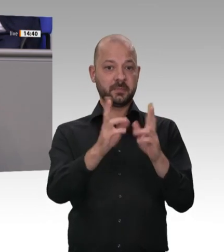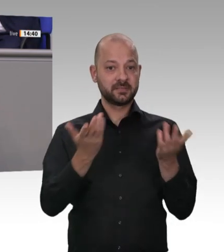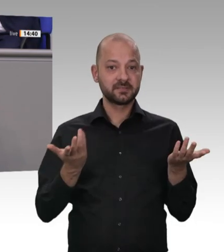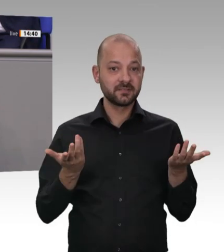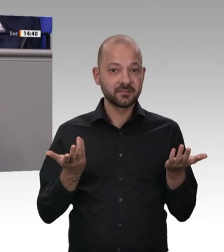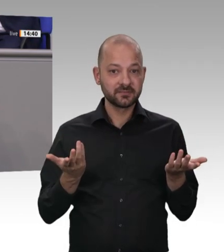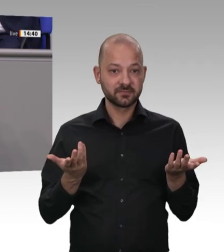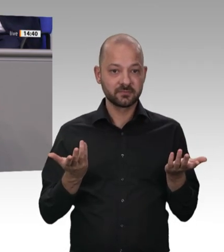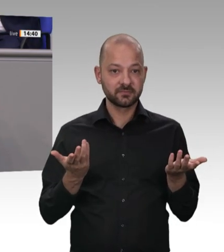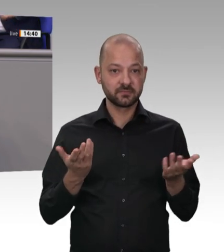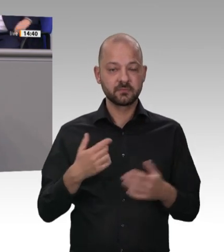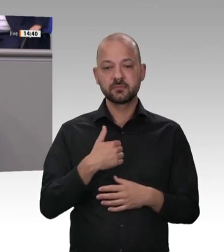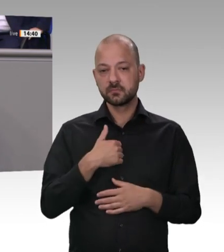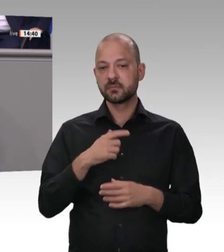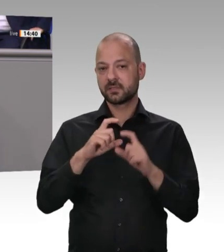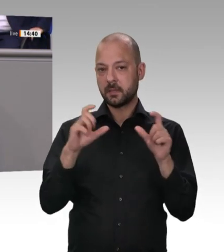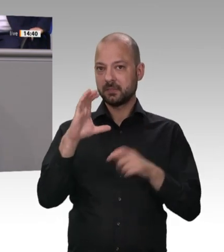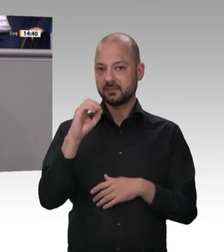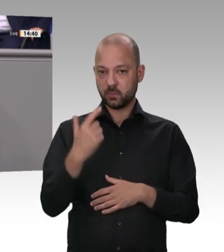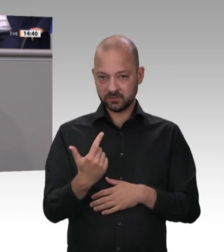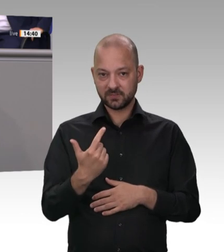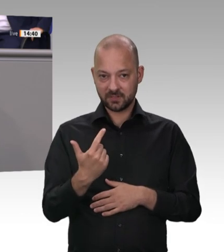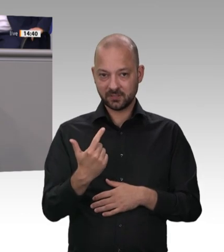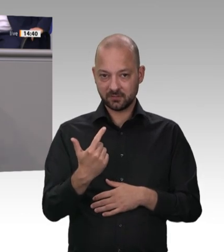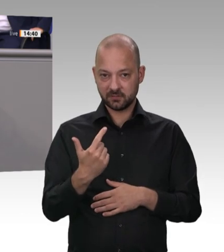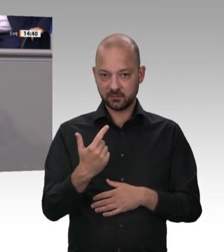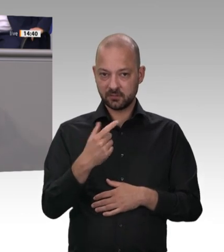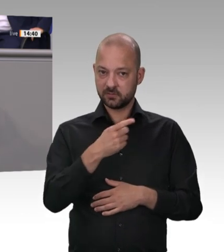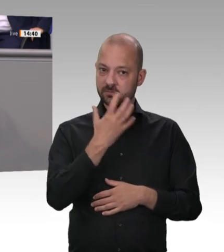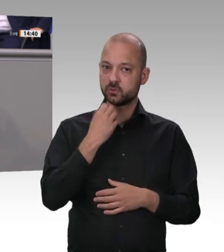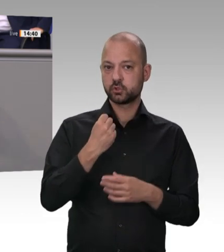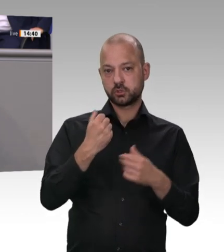nie erreichen oder erhebliche gesundheitliche Langzeitschäden davontragen. Hauptsache,